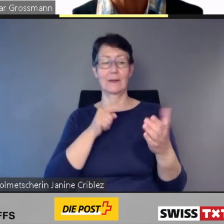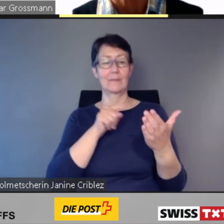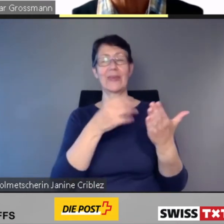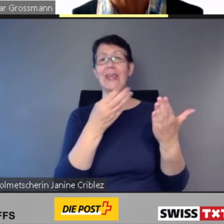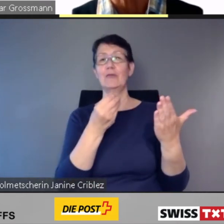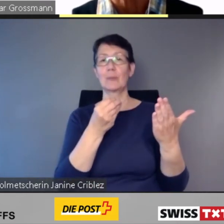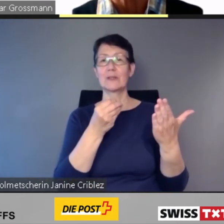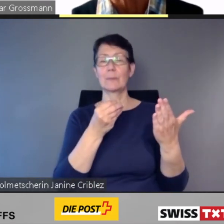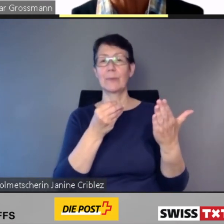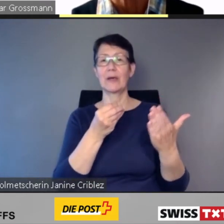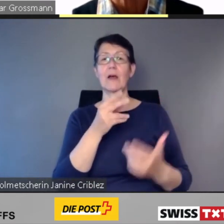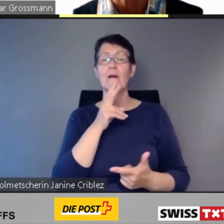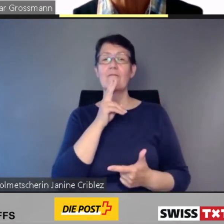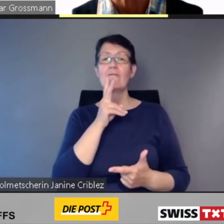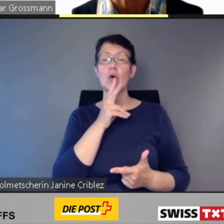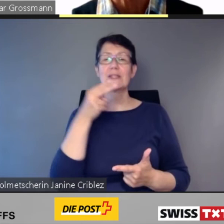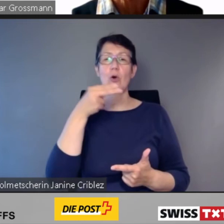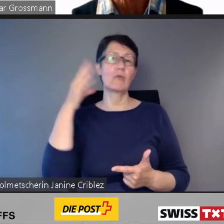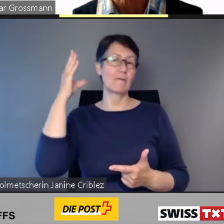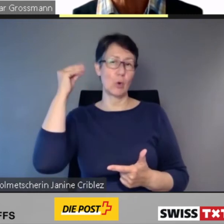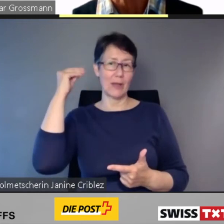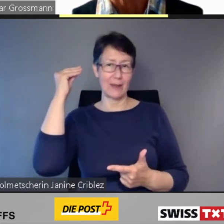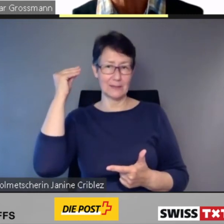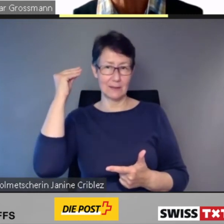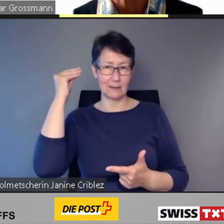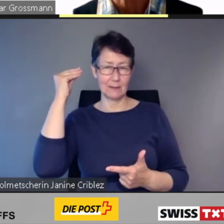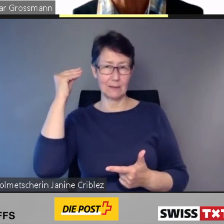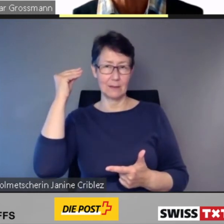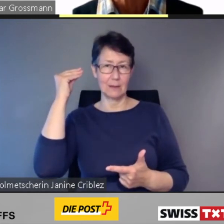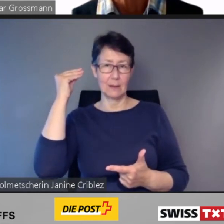und im Darkmode